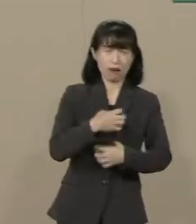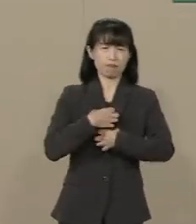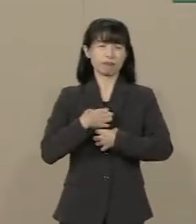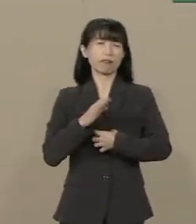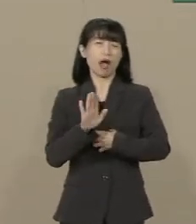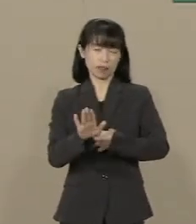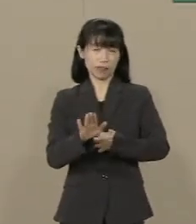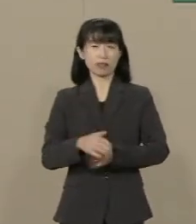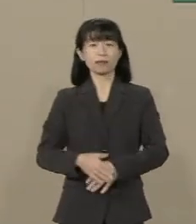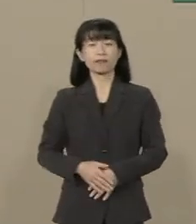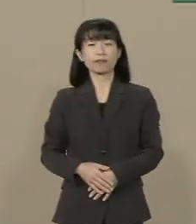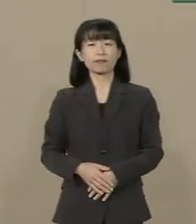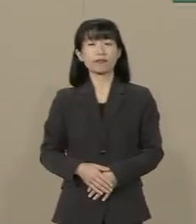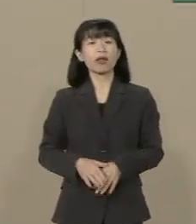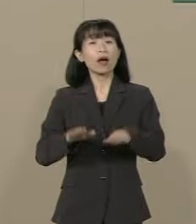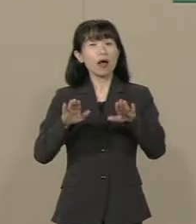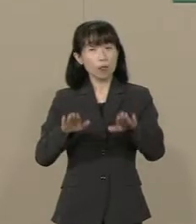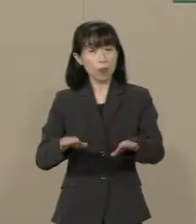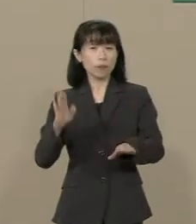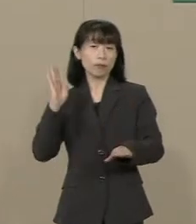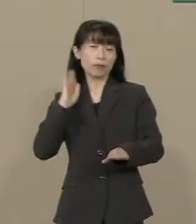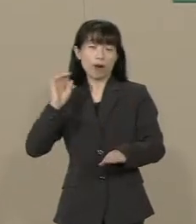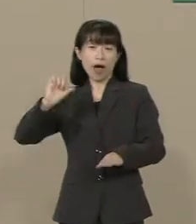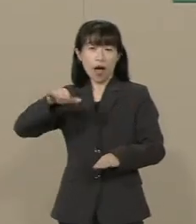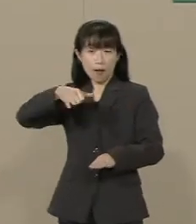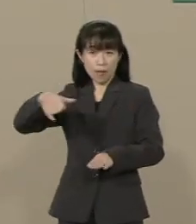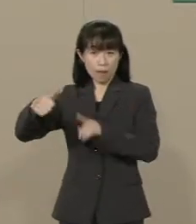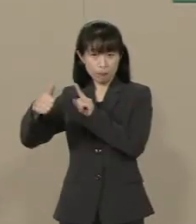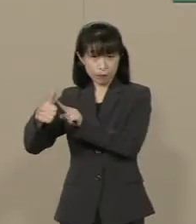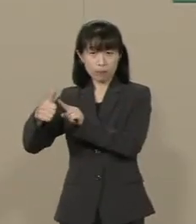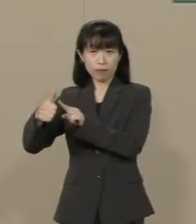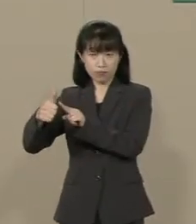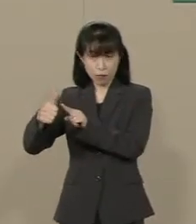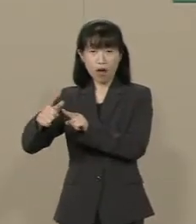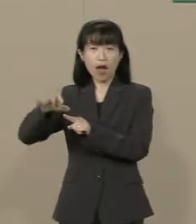今回 安倍政権は増税を 先送りいたしましたが